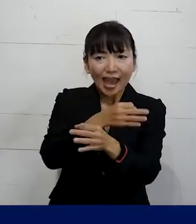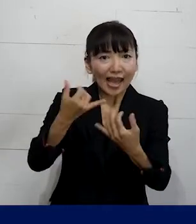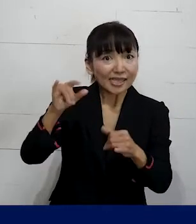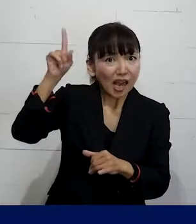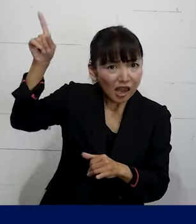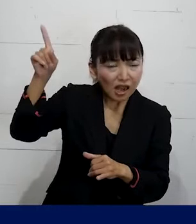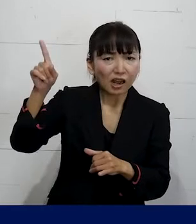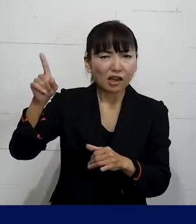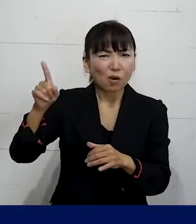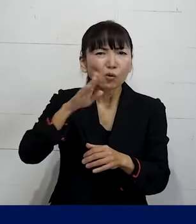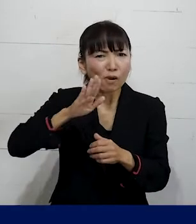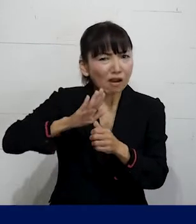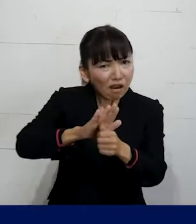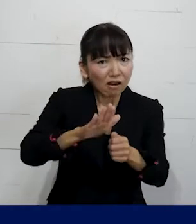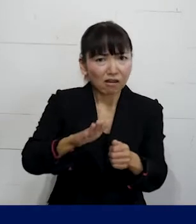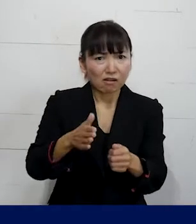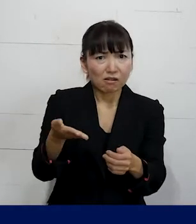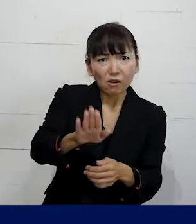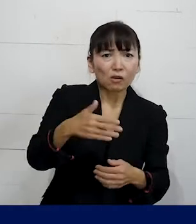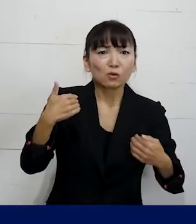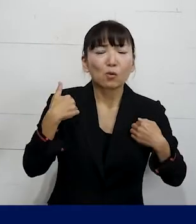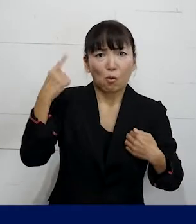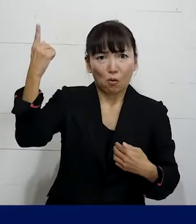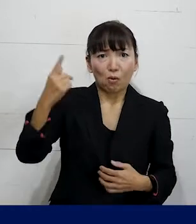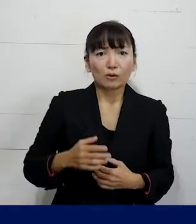そもそも取らなけれ ばならないので